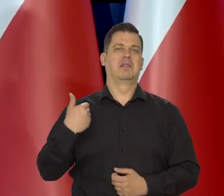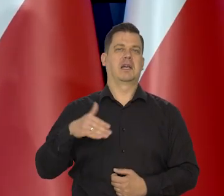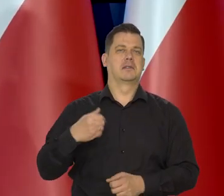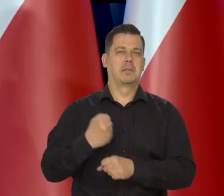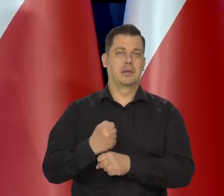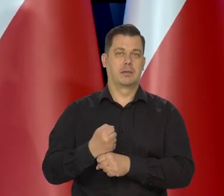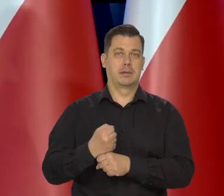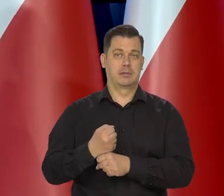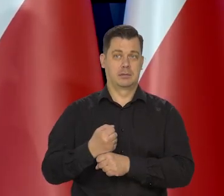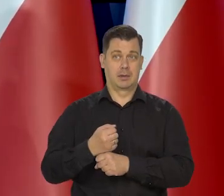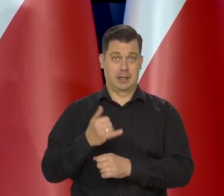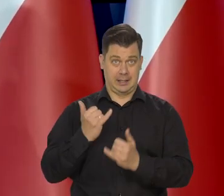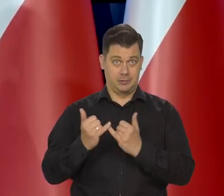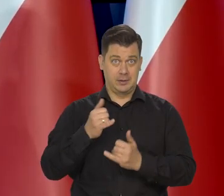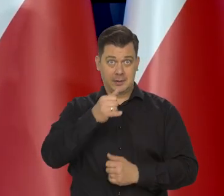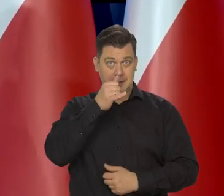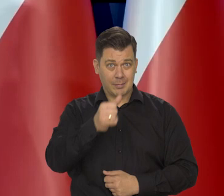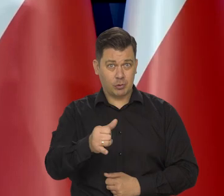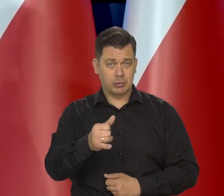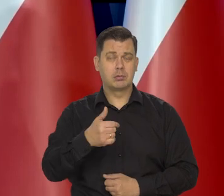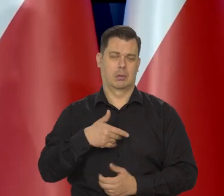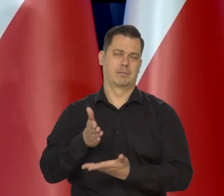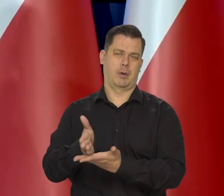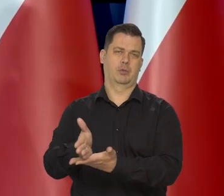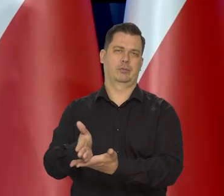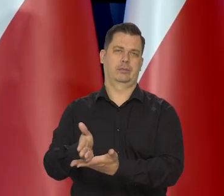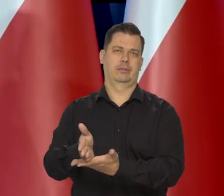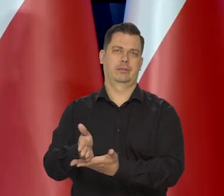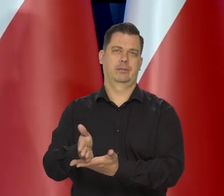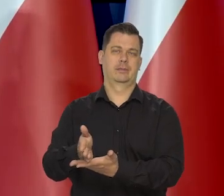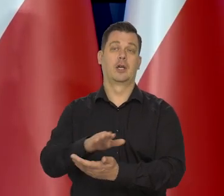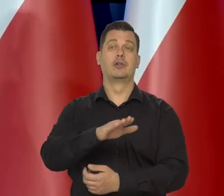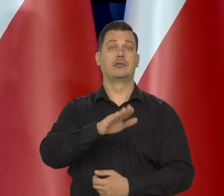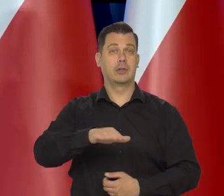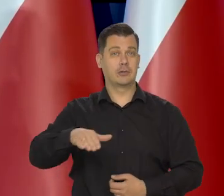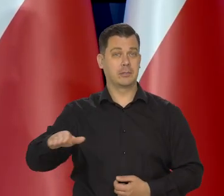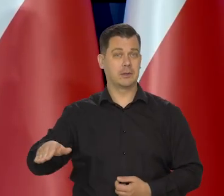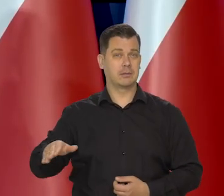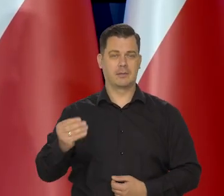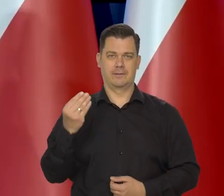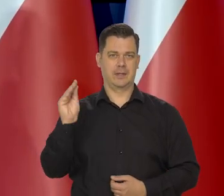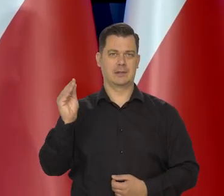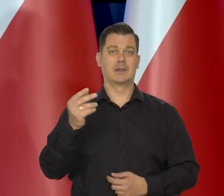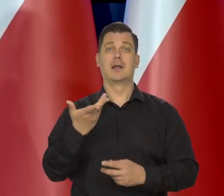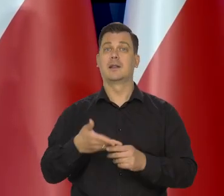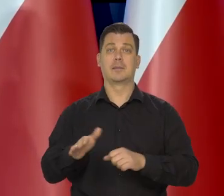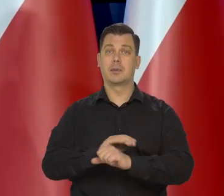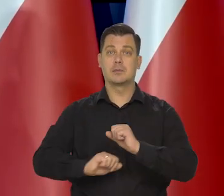żeby tym rodzinom maksymalnie pomagać, a już na pewno dzieciom niepełnosprawnym,